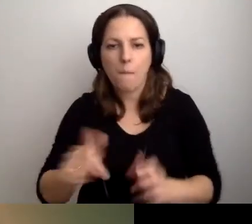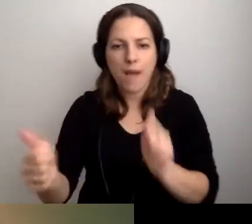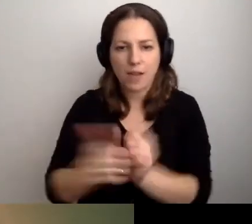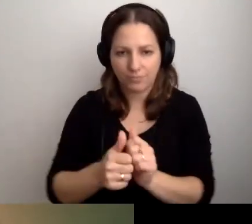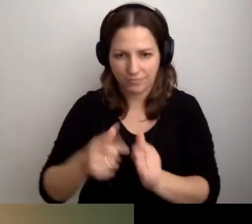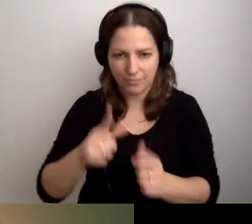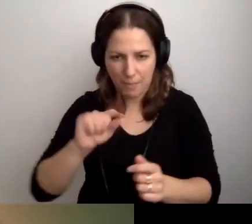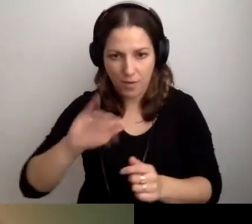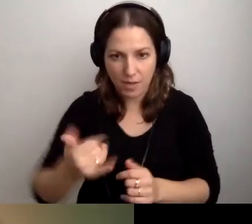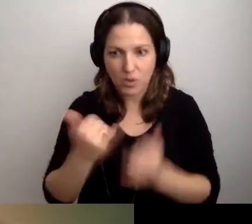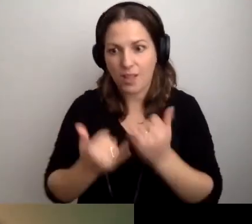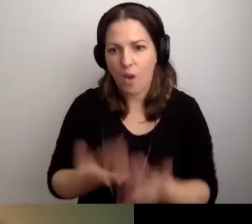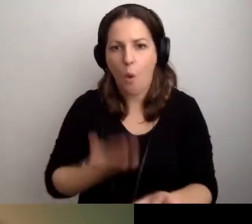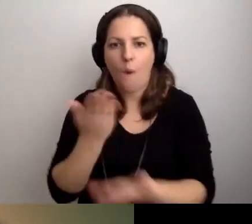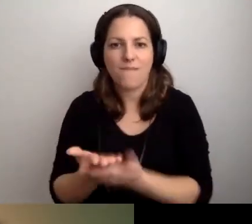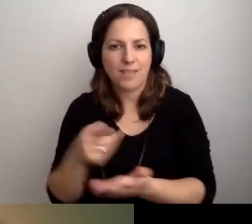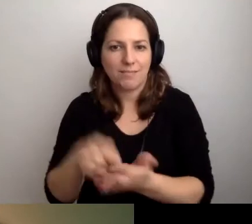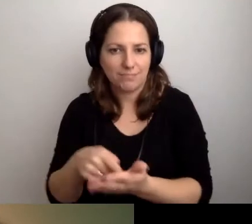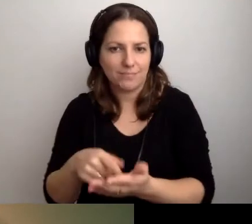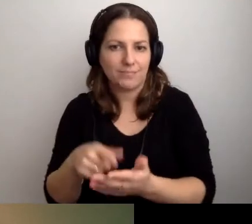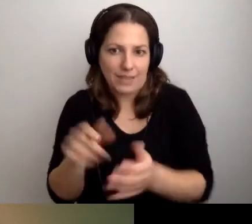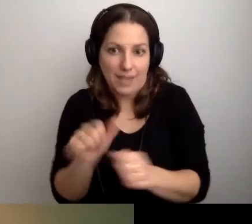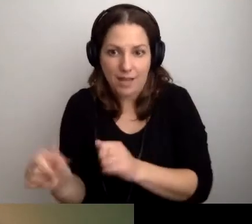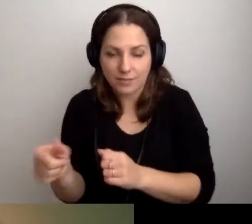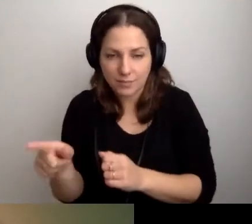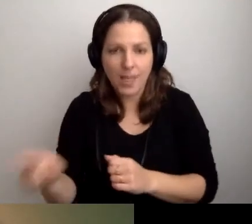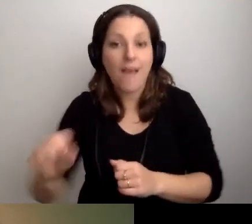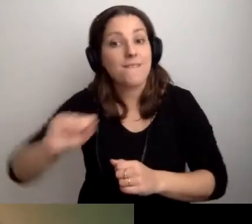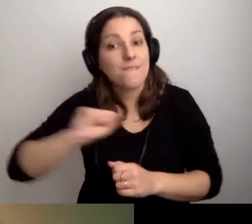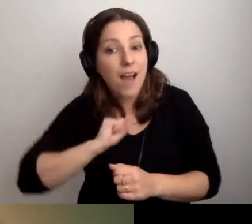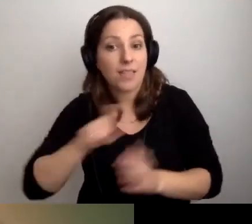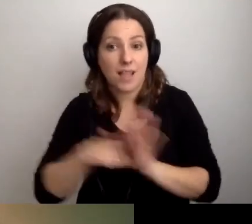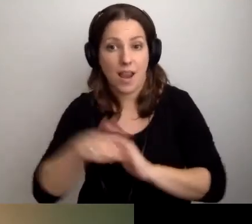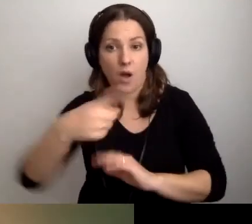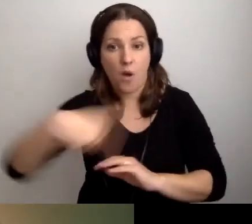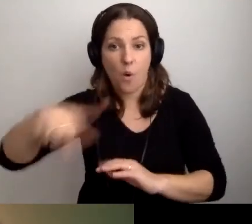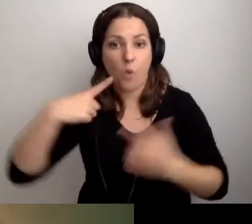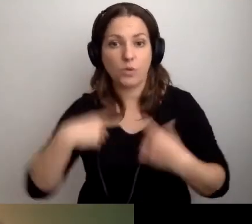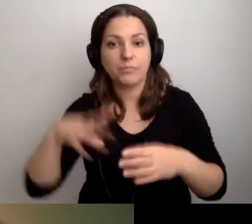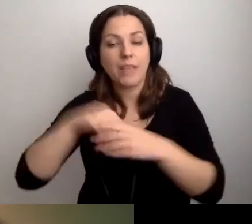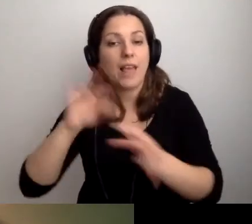jeżeli taka oferta istnieje. Fajnie dla tych osób zawrzeć informację,